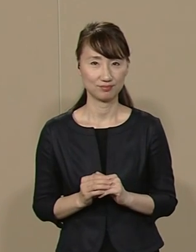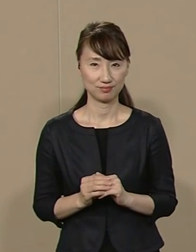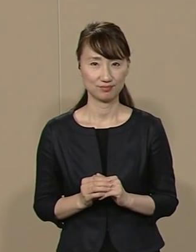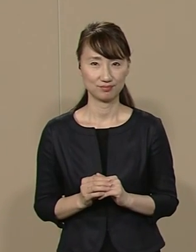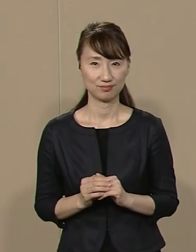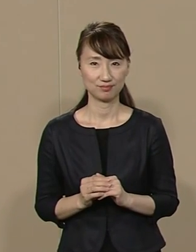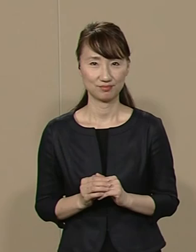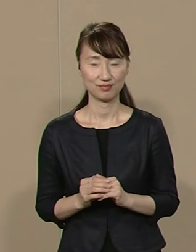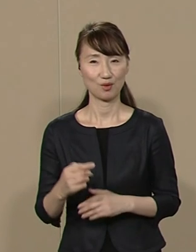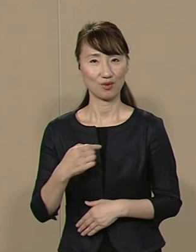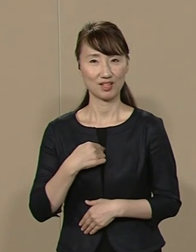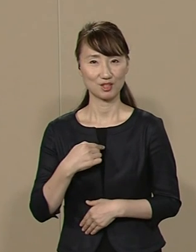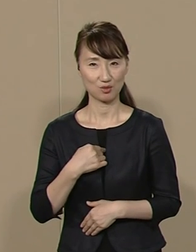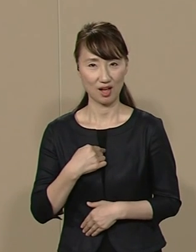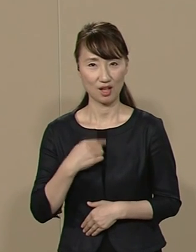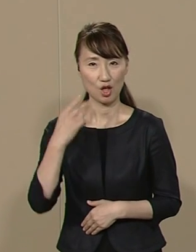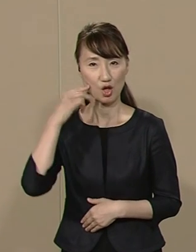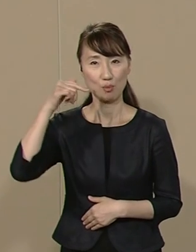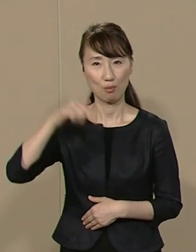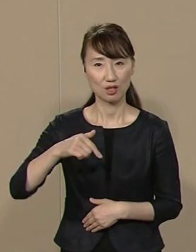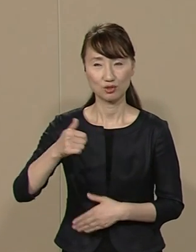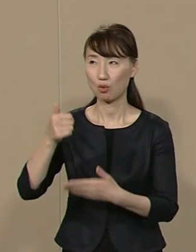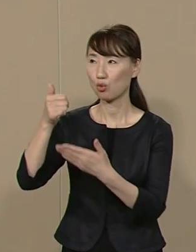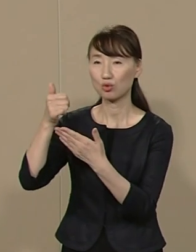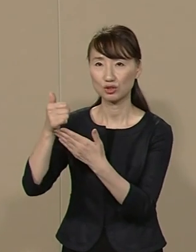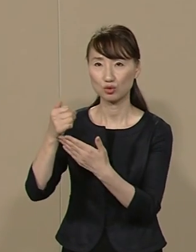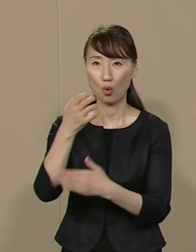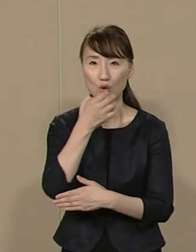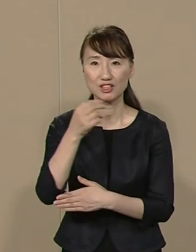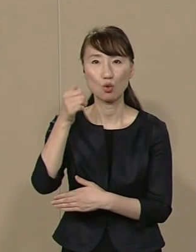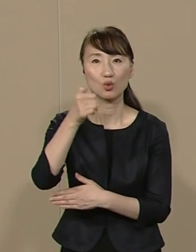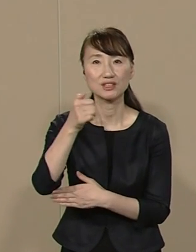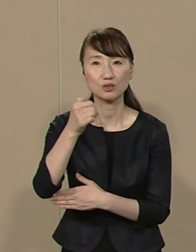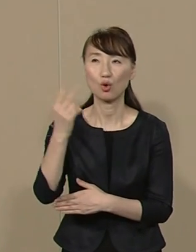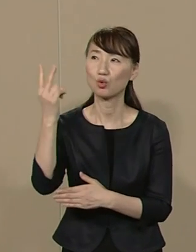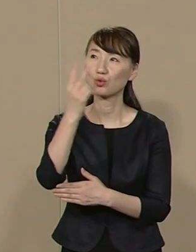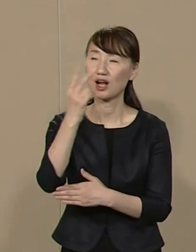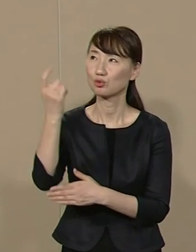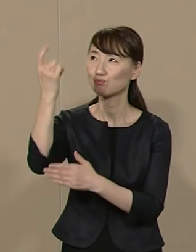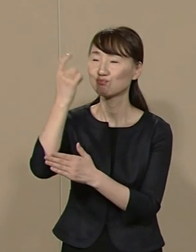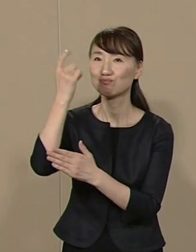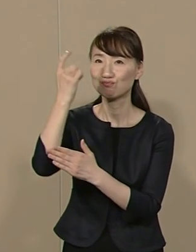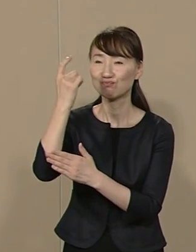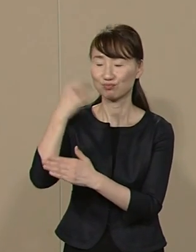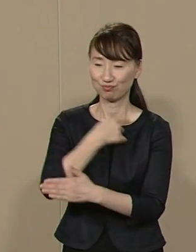私は松下幸之助と塩爺という ２人の師匠の遺志を受け継ぎ